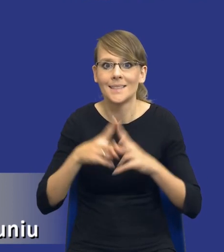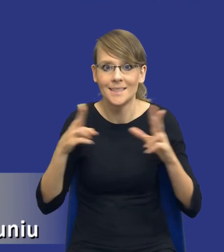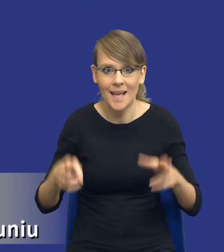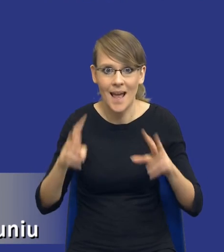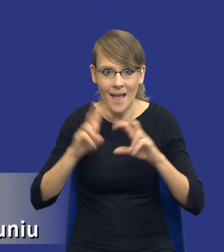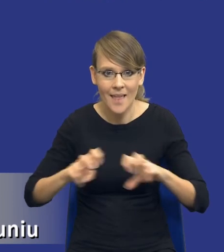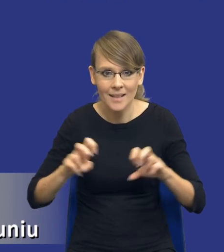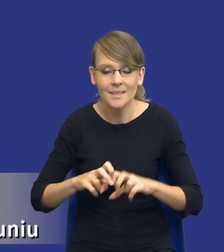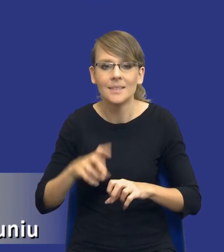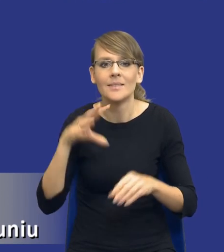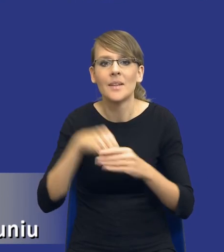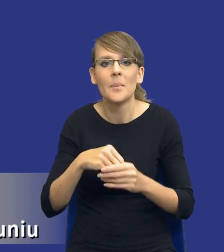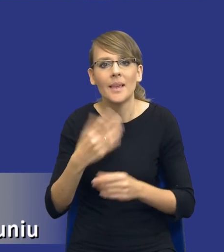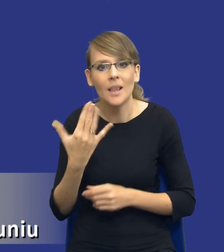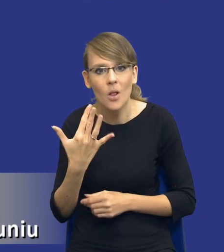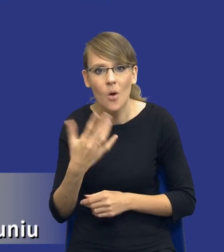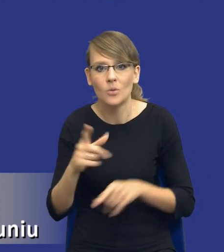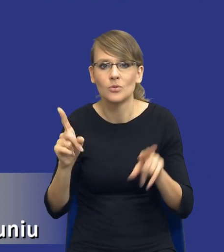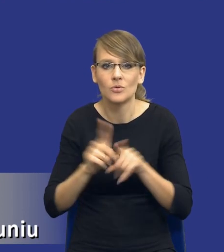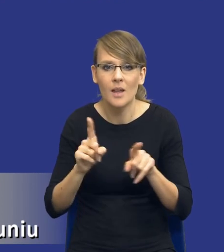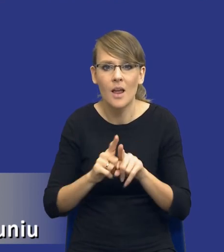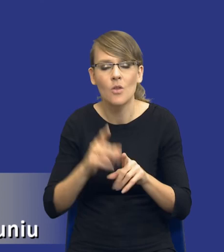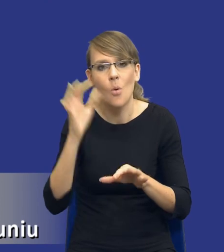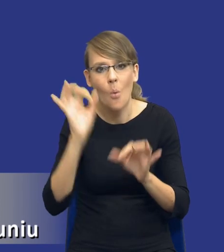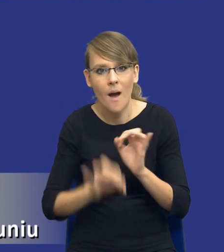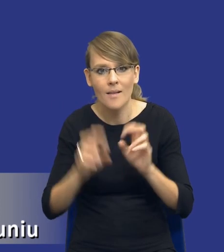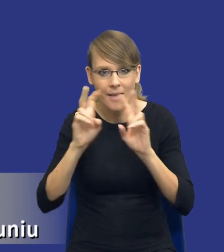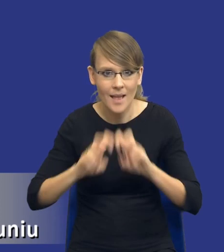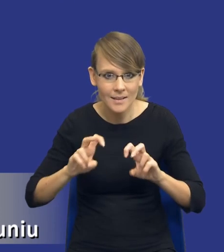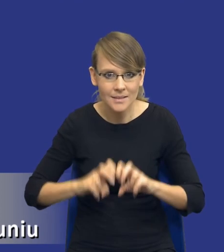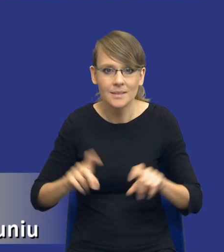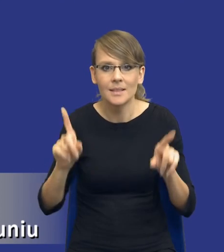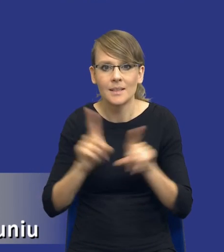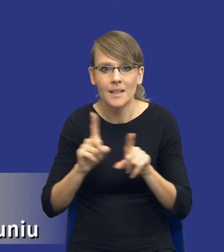takim ilościowym oraz dokładność tej analizy i również aspekty uwzględnianie